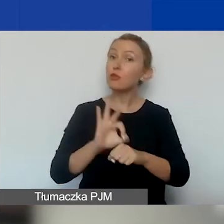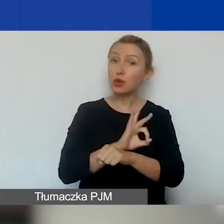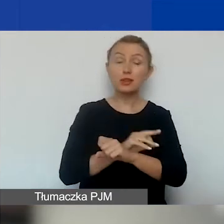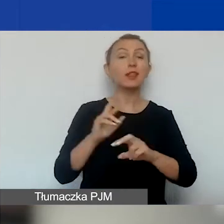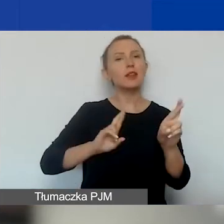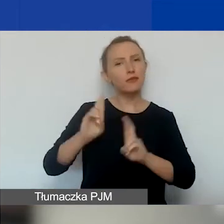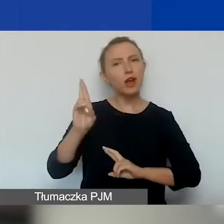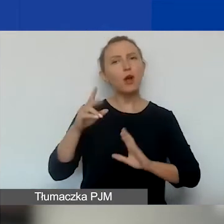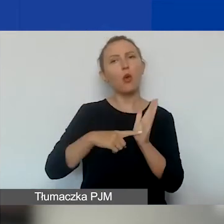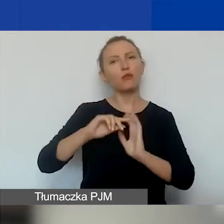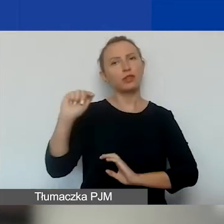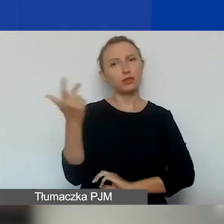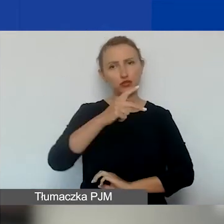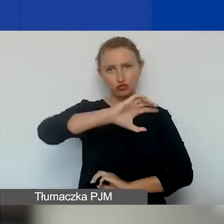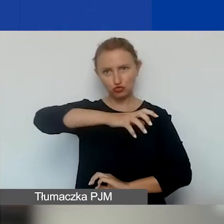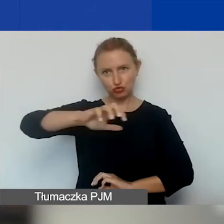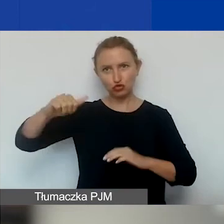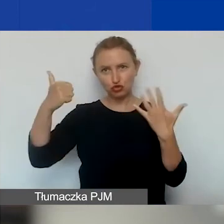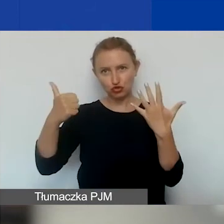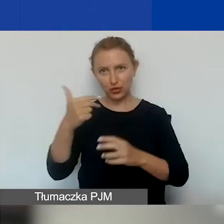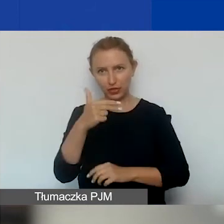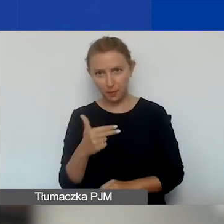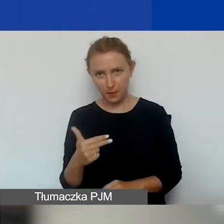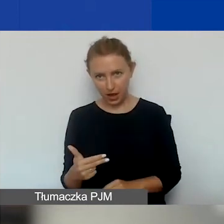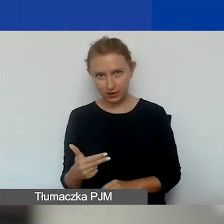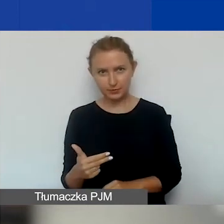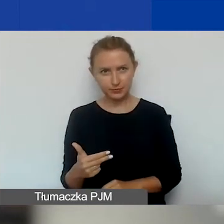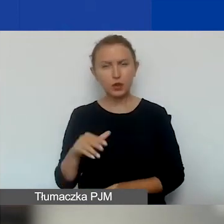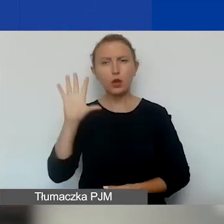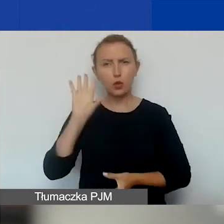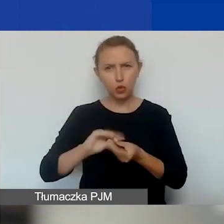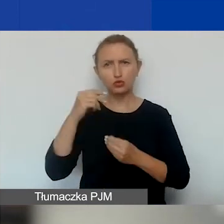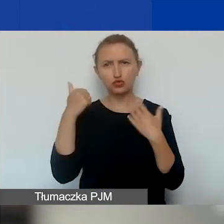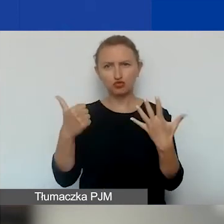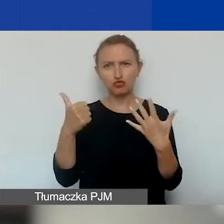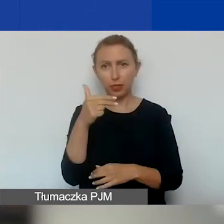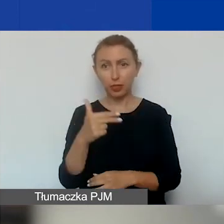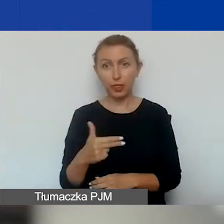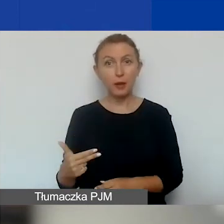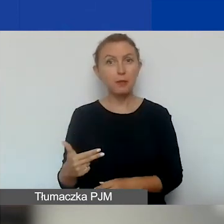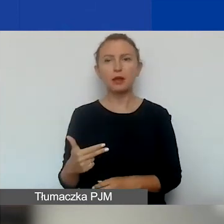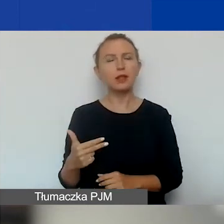właśnie w tych sześciu tematach - w sumie jest ich sześć. Natomiast to nie jest obowiązkowe.